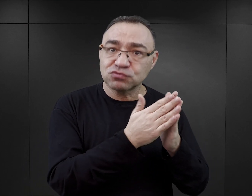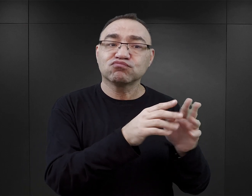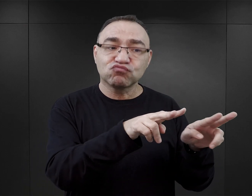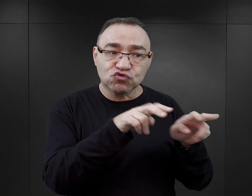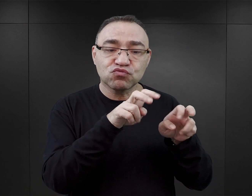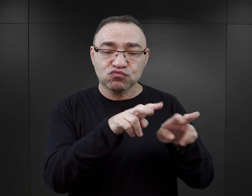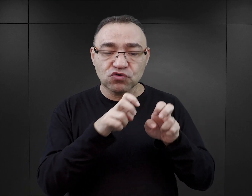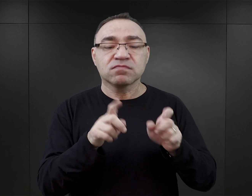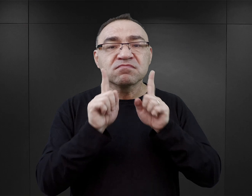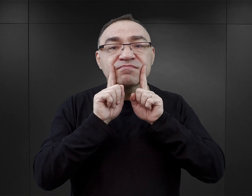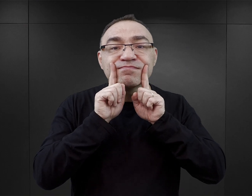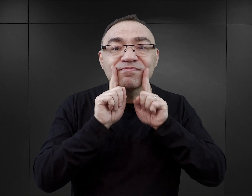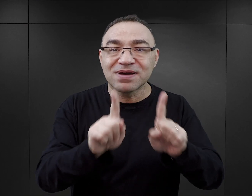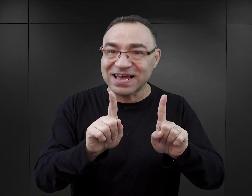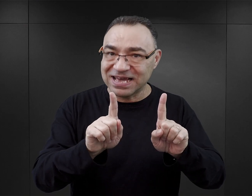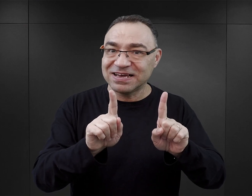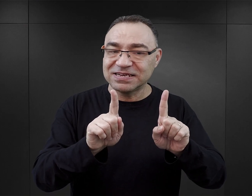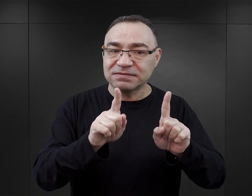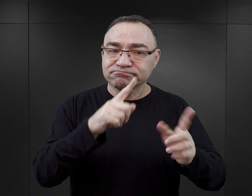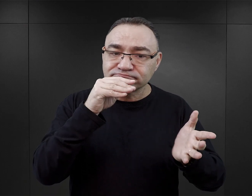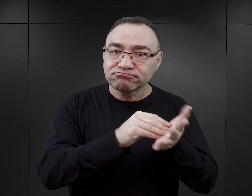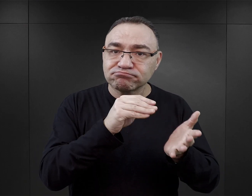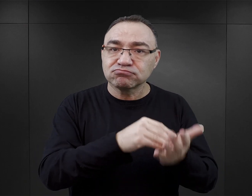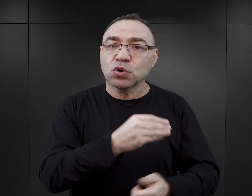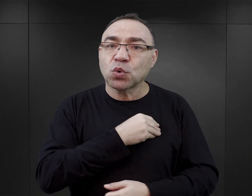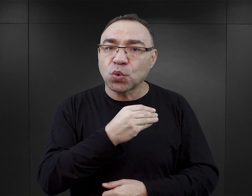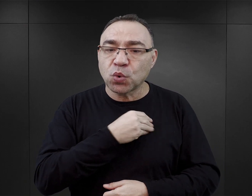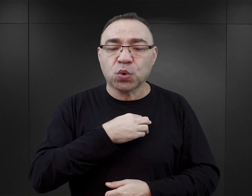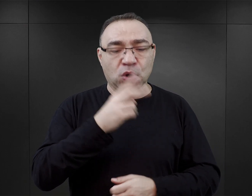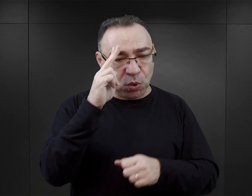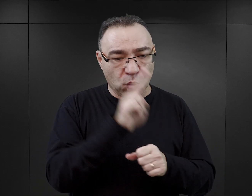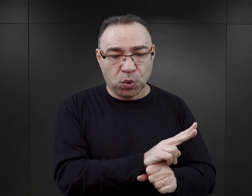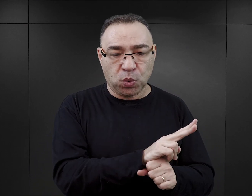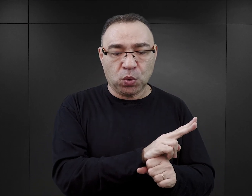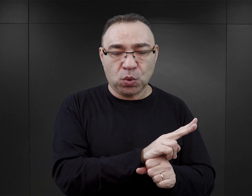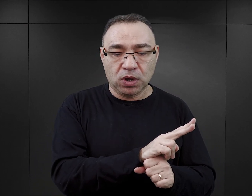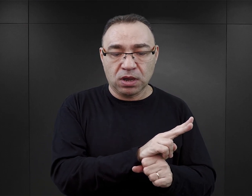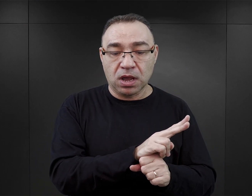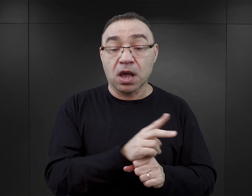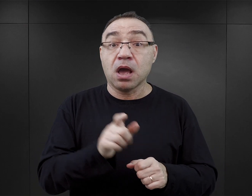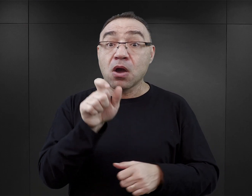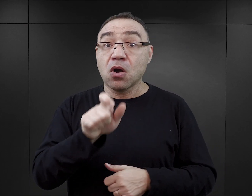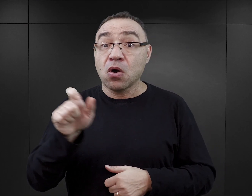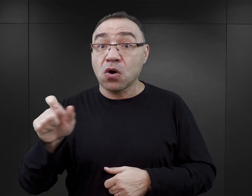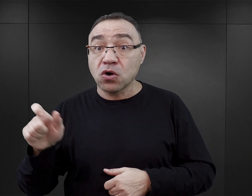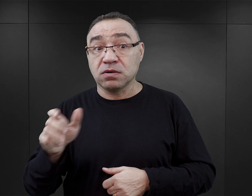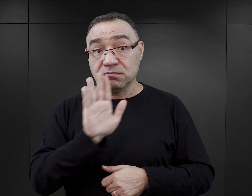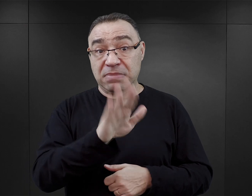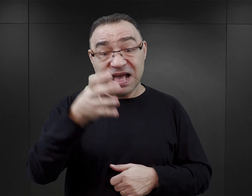bo one są autentyczne i one są rzetelne i są wiarygodne. Sądzę, że czytelnik, który ma wiedzę,